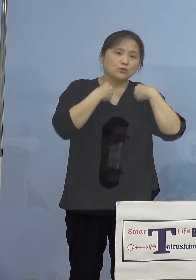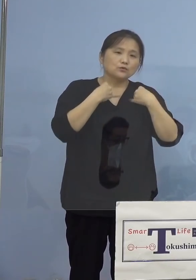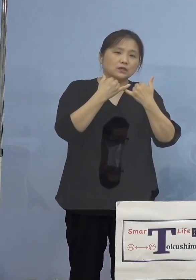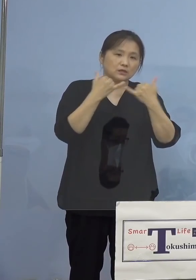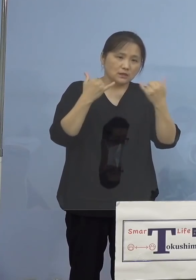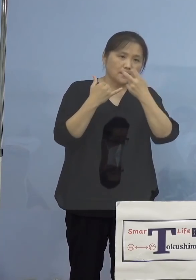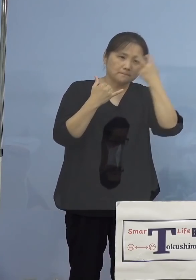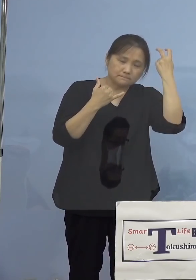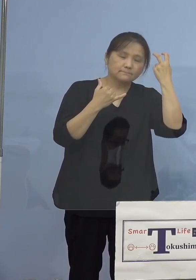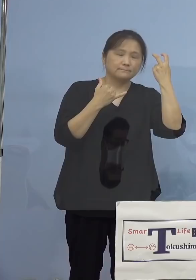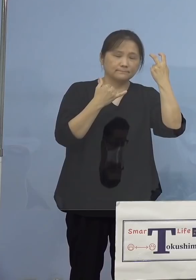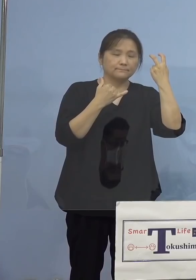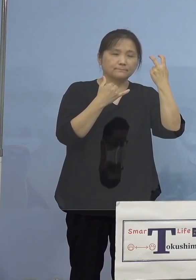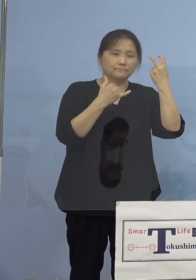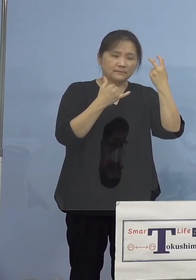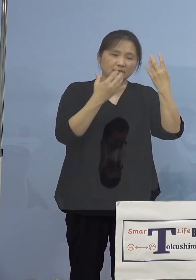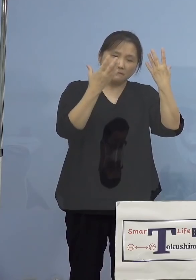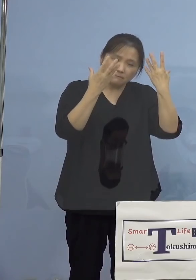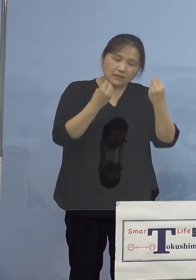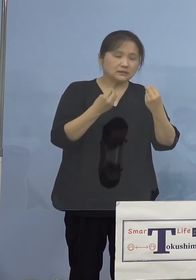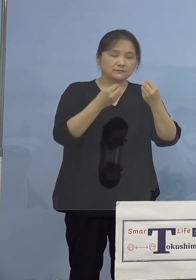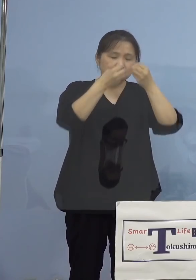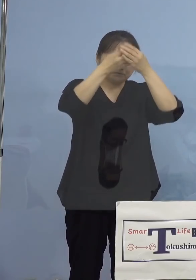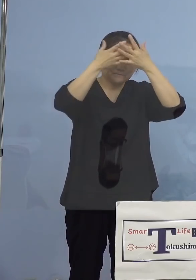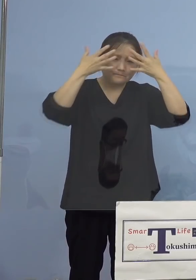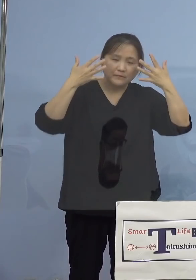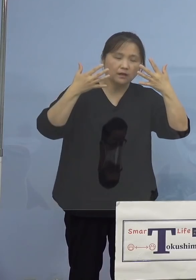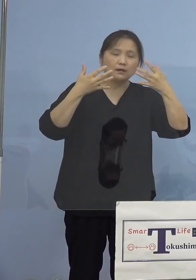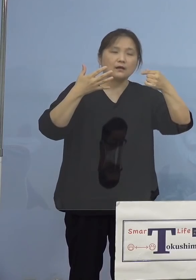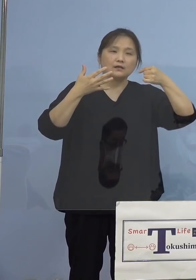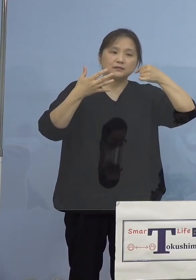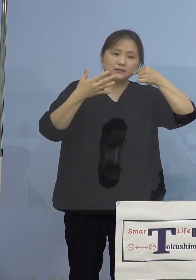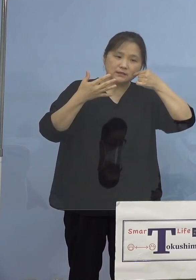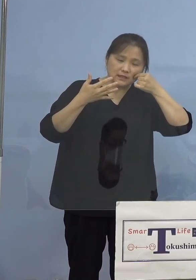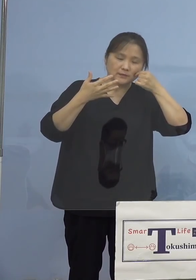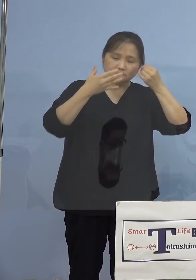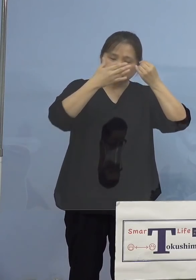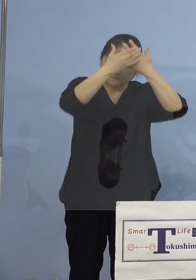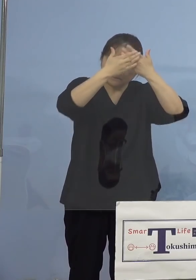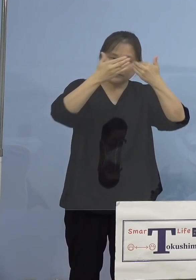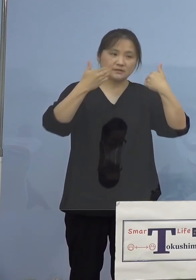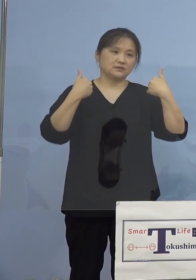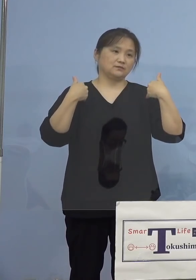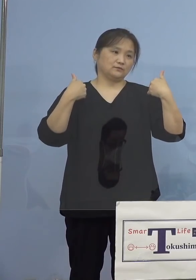依然として気を緩めることが できない状況となっております